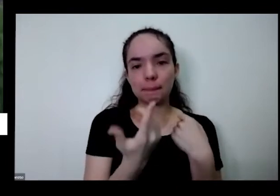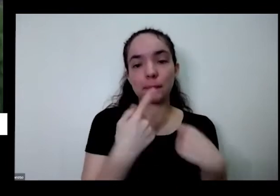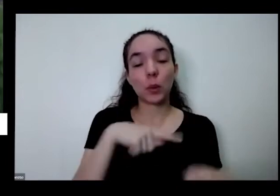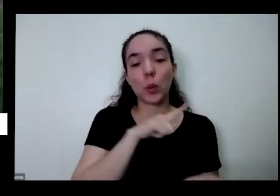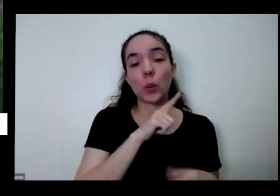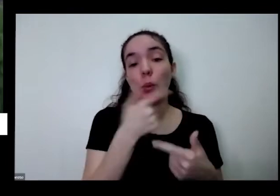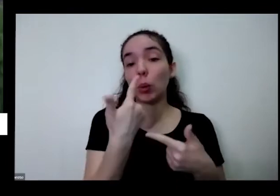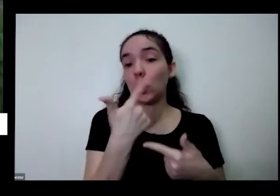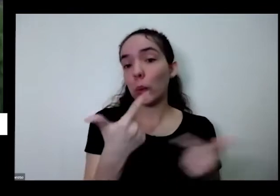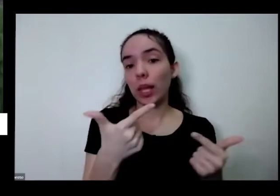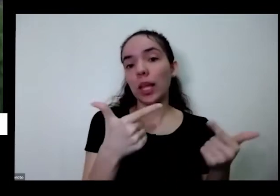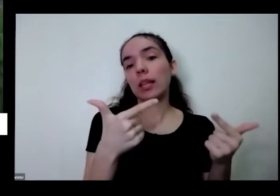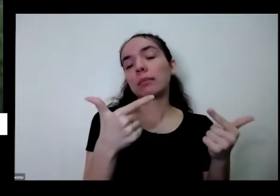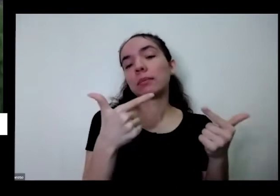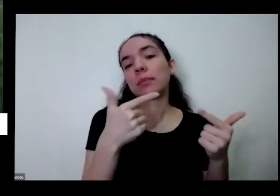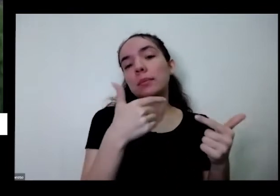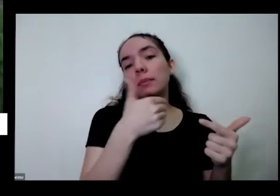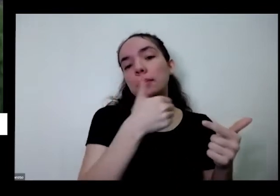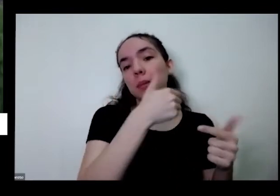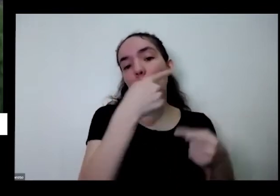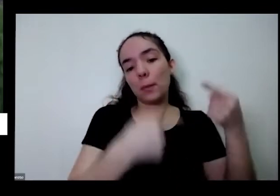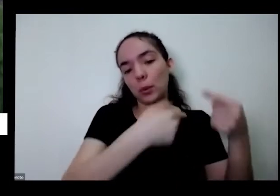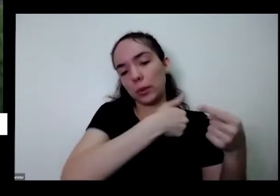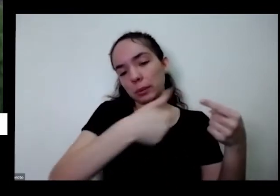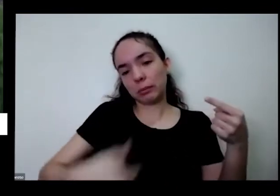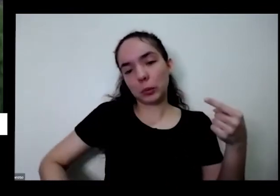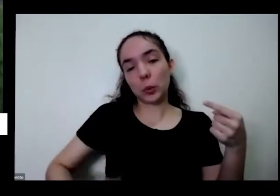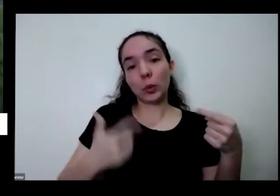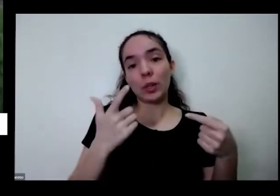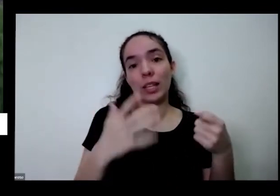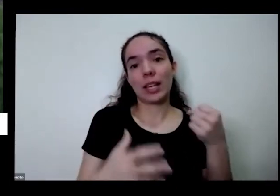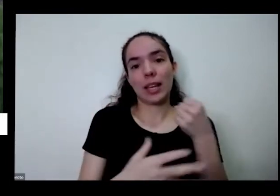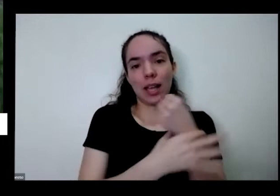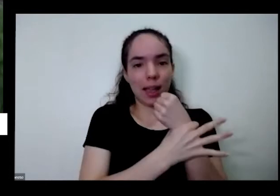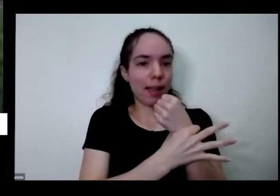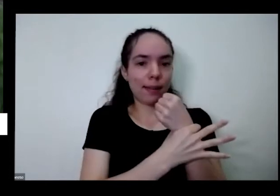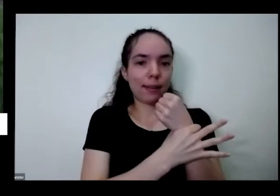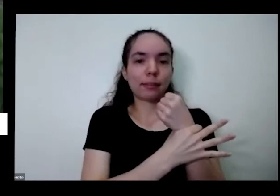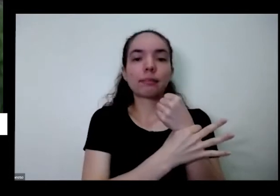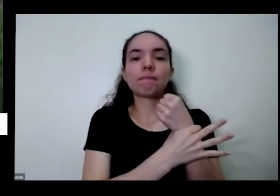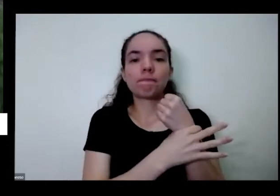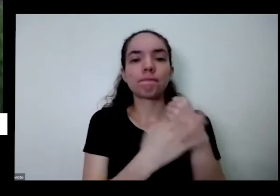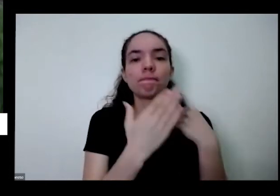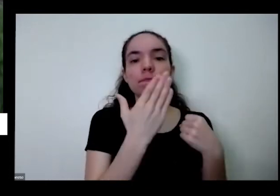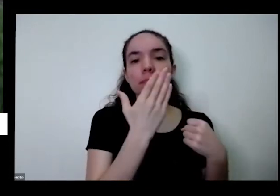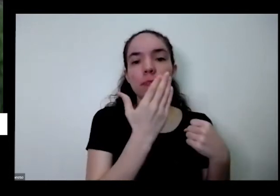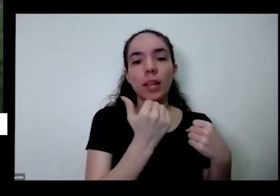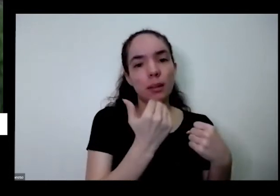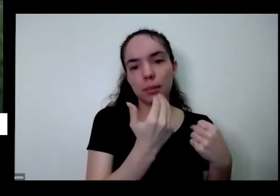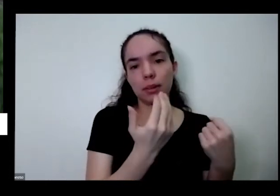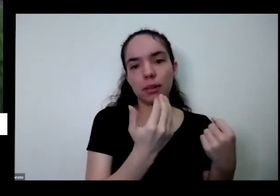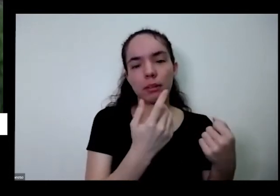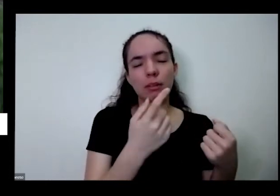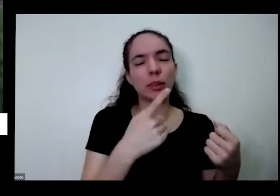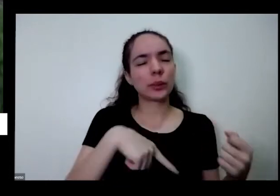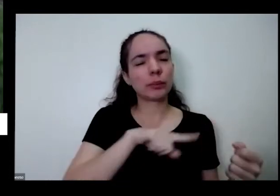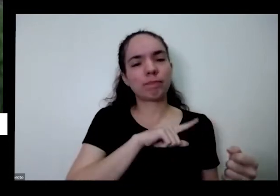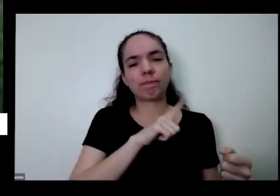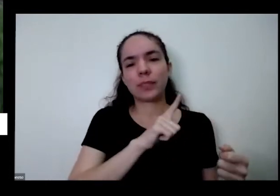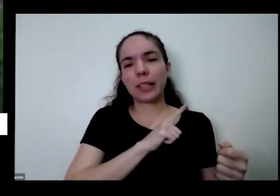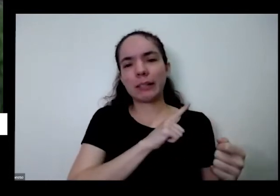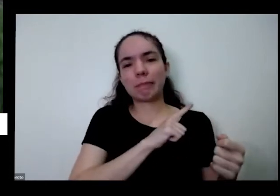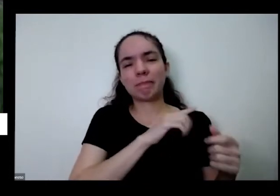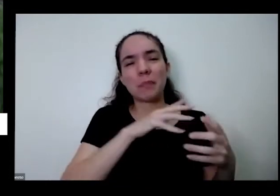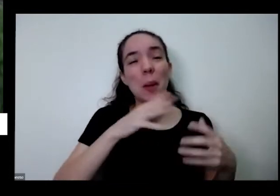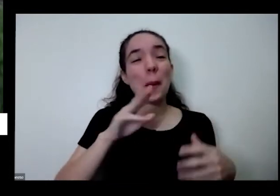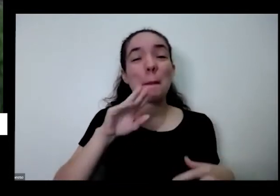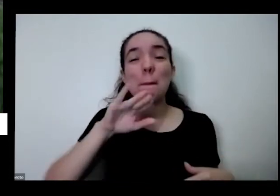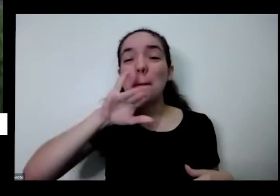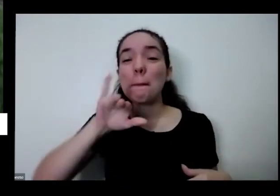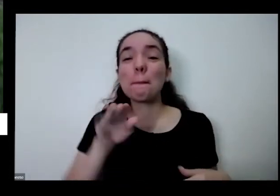segurança alimentar a nossa população tanto que nós temos hoje milhões de irmãos nossos que vão